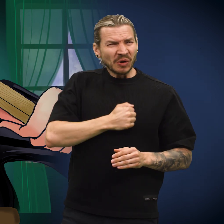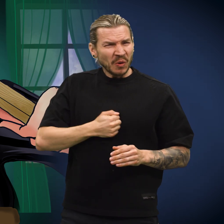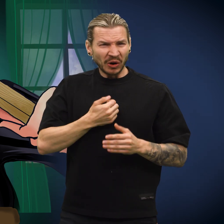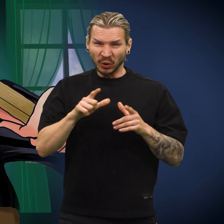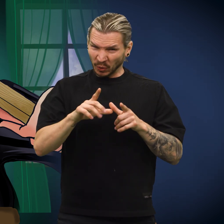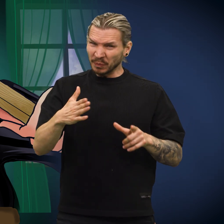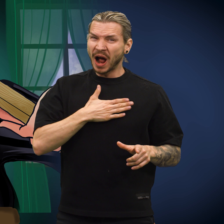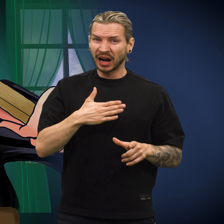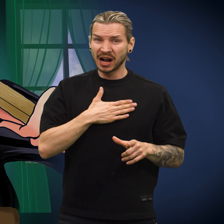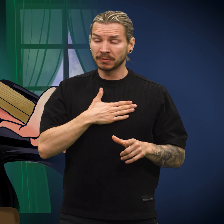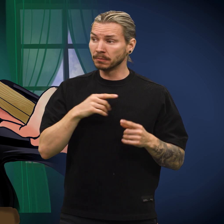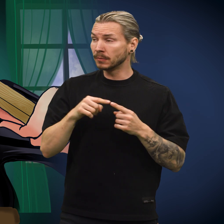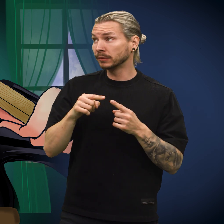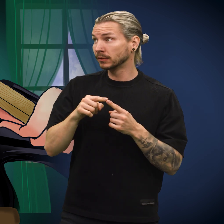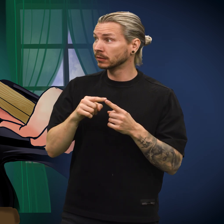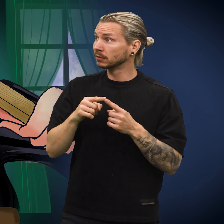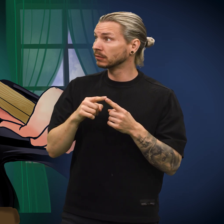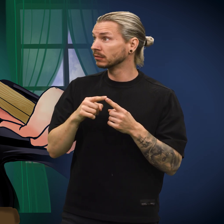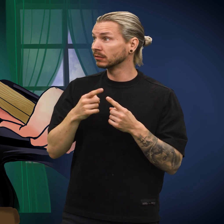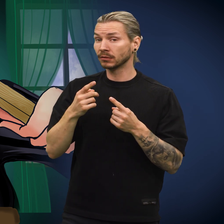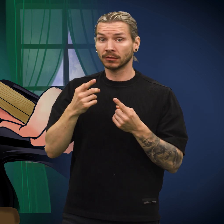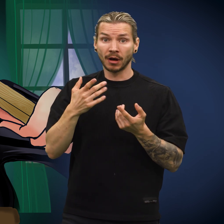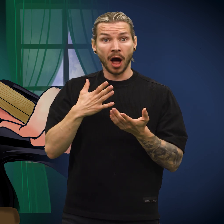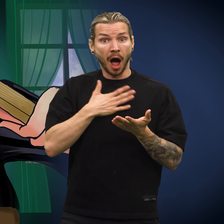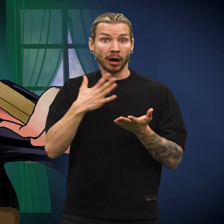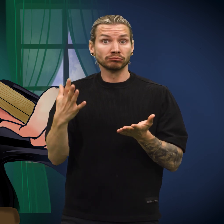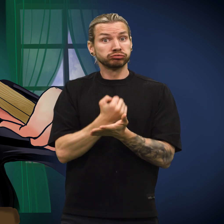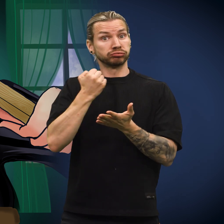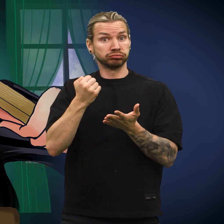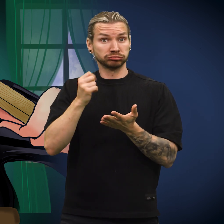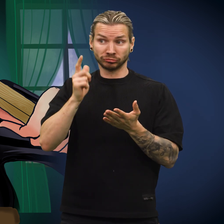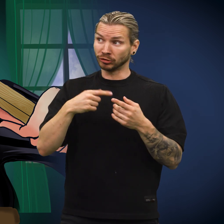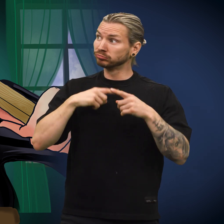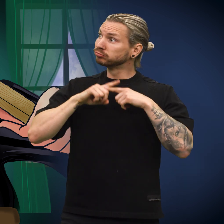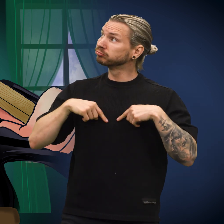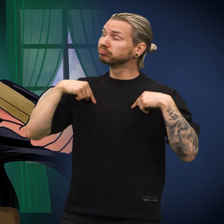Det gjorde fryktelig vondt og ubehagelig, men hensikten var god, så den holdt ut.